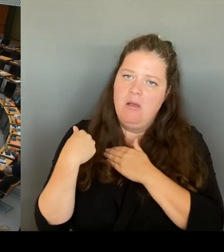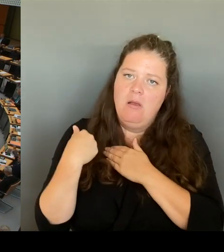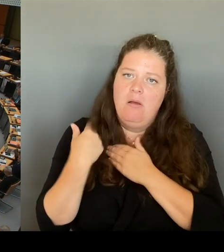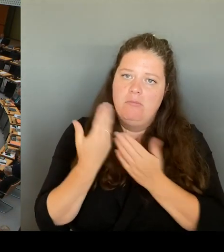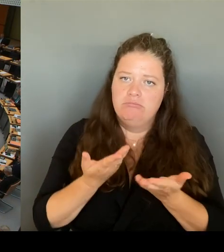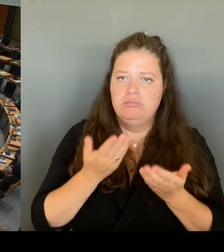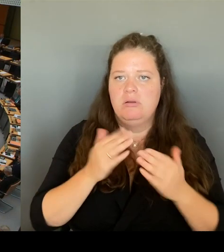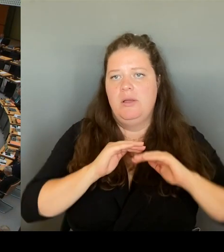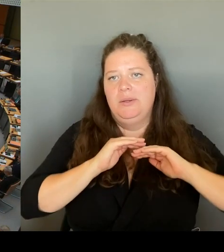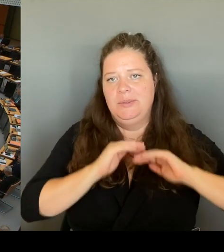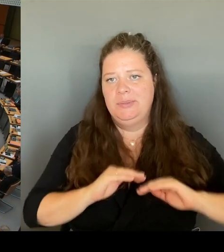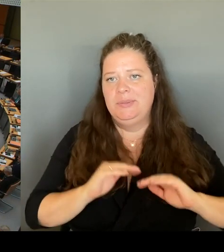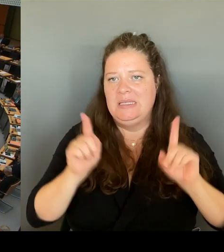Frau Senatorin Spranger, bitte schön.